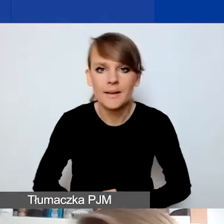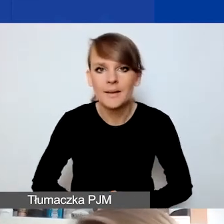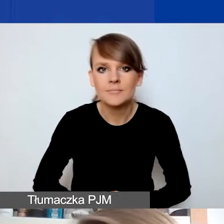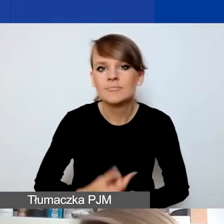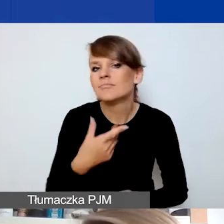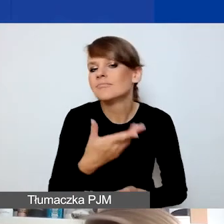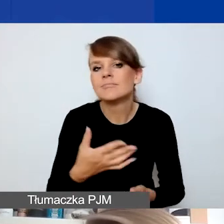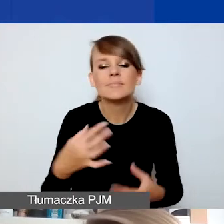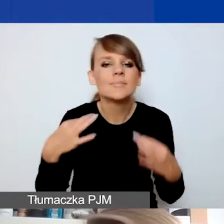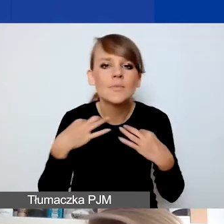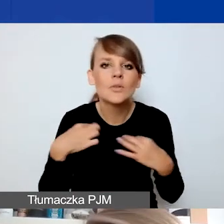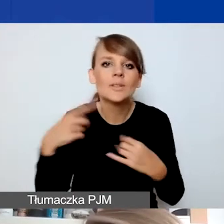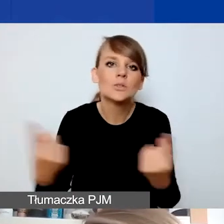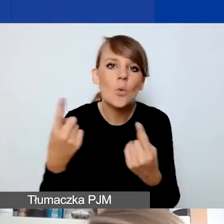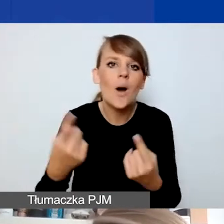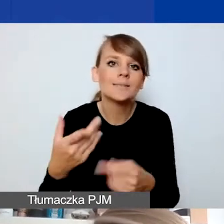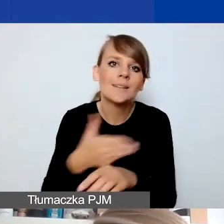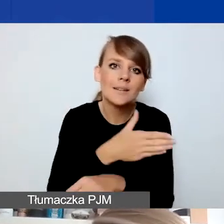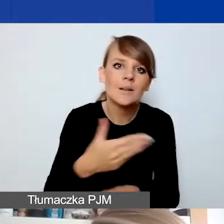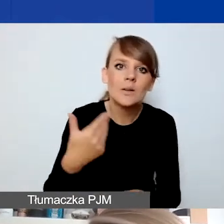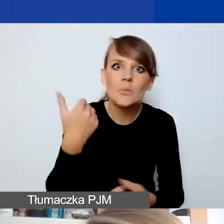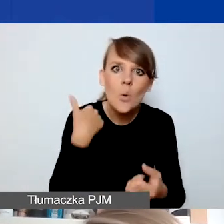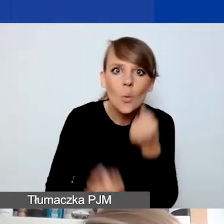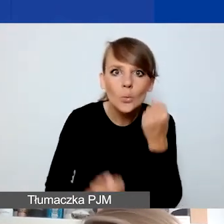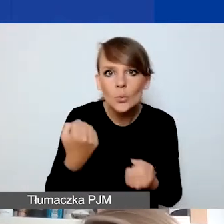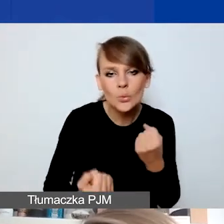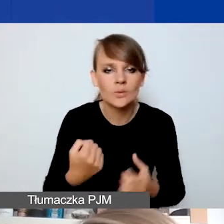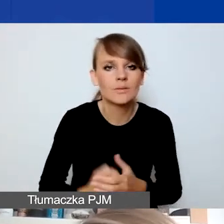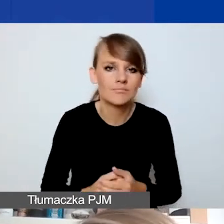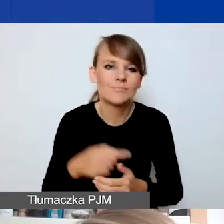w jak trudnej sytuacji one się znajdowały. Odwołam się znów do przykładu instytucji,